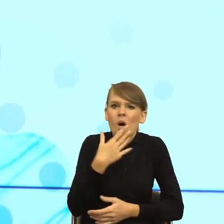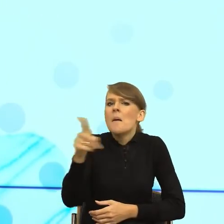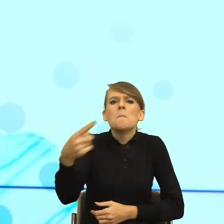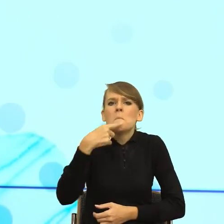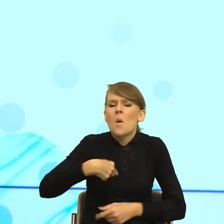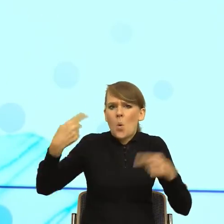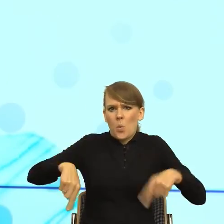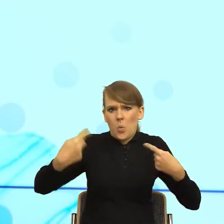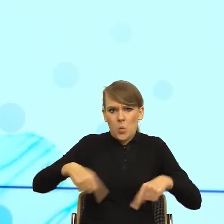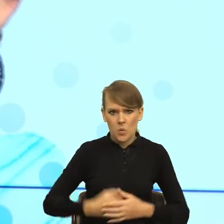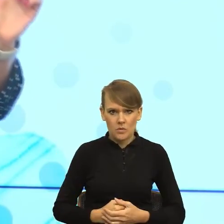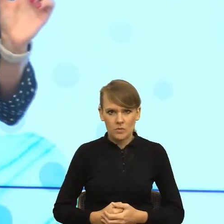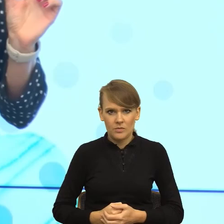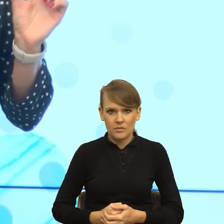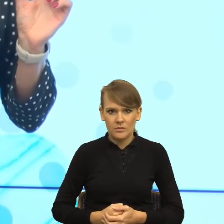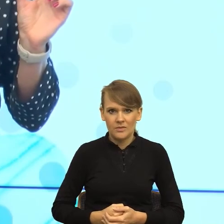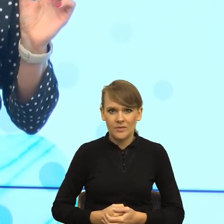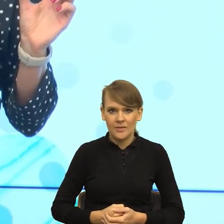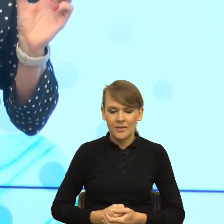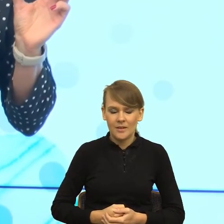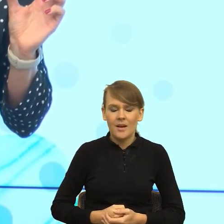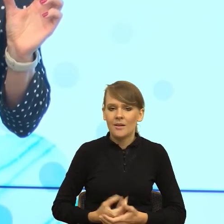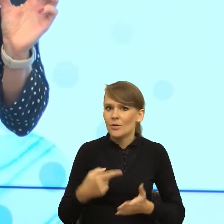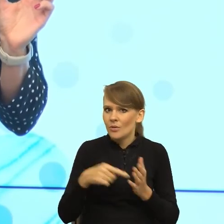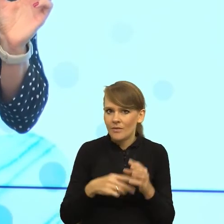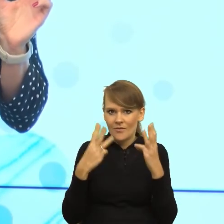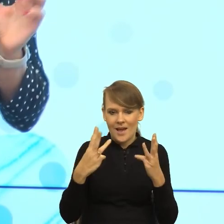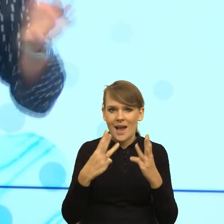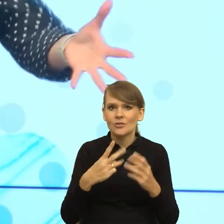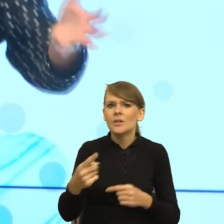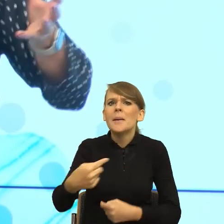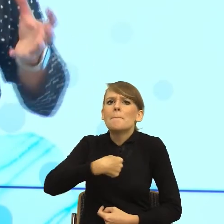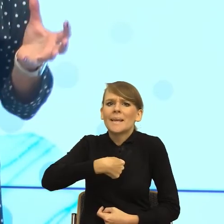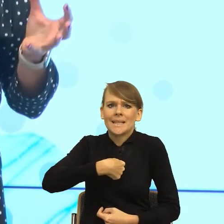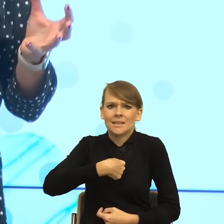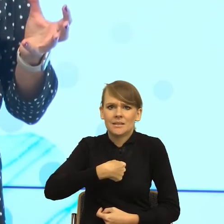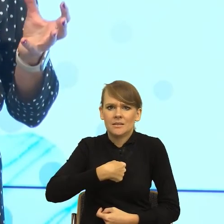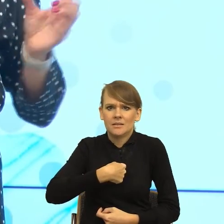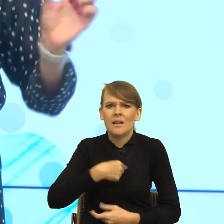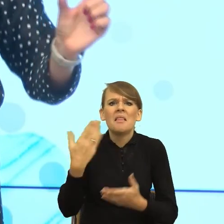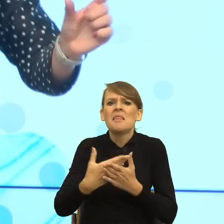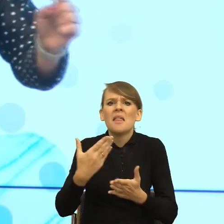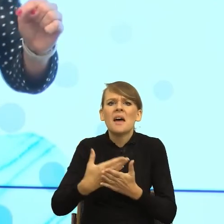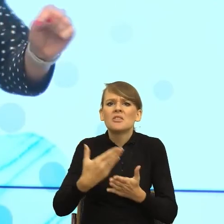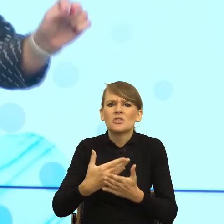taki maleństwo, ale ogromnie ważne i teraz, jak ktoś mówi "mi", czemu mi postawiłeś brudny kubek, to ten malutki celownik wpływu